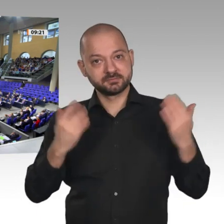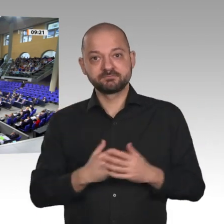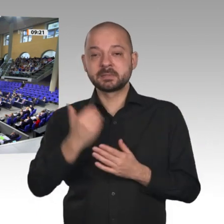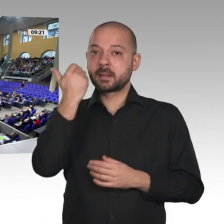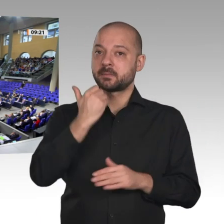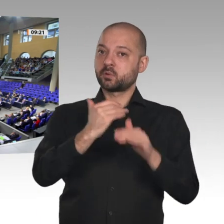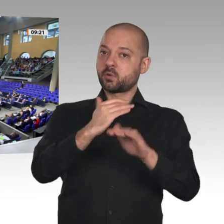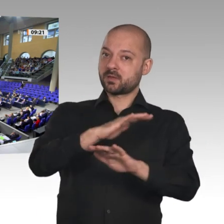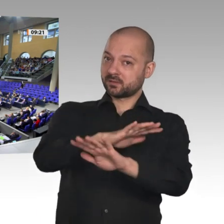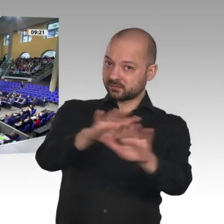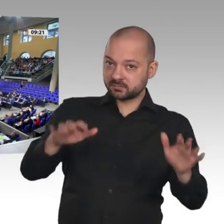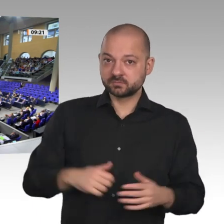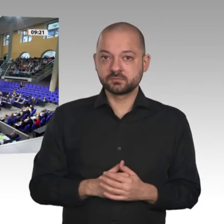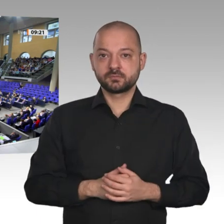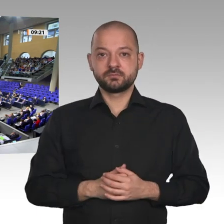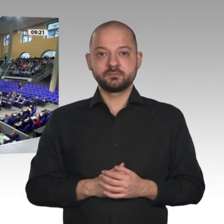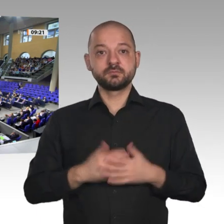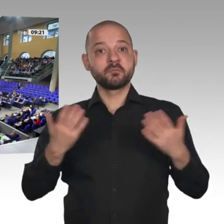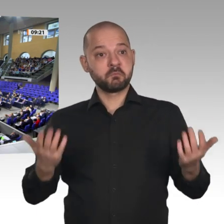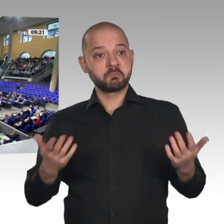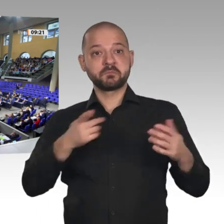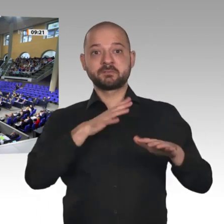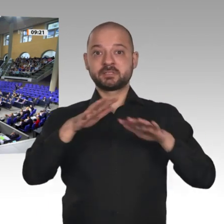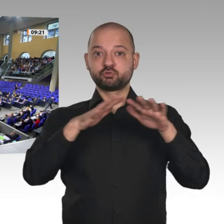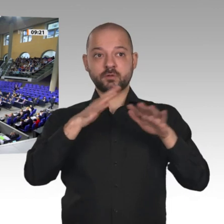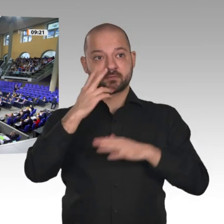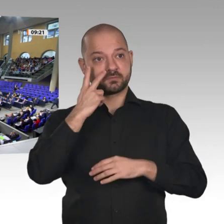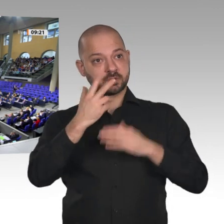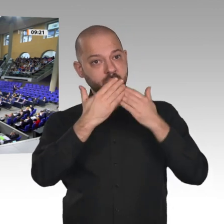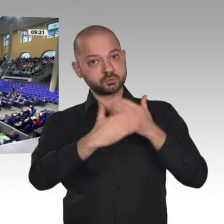stabil. Die Zahl der Beschäftigten wird sogar weiter steigen, auf 45,5 Millionen.